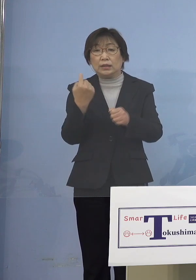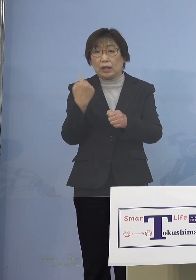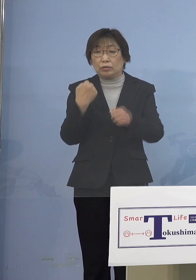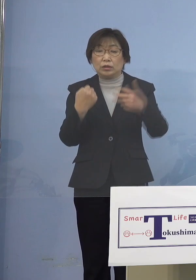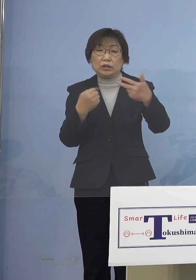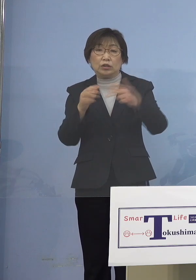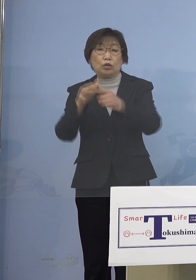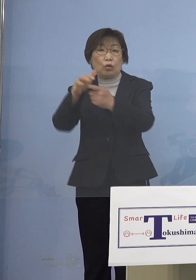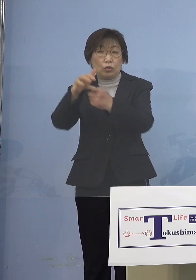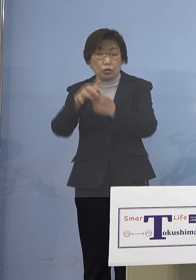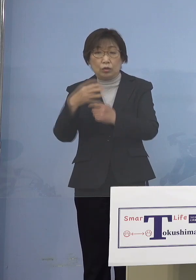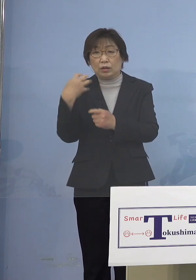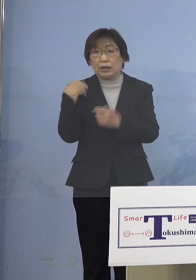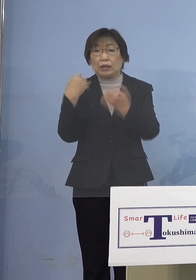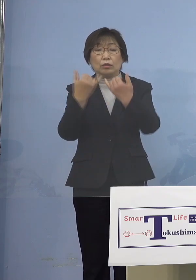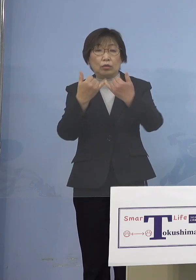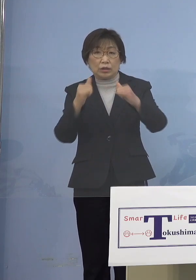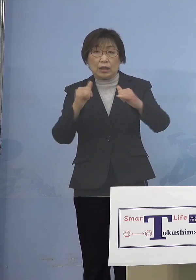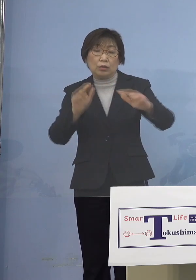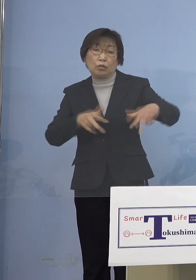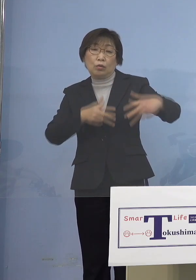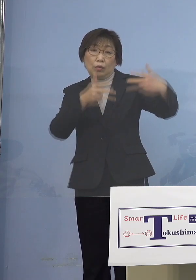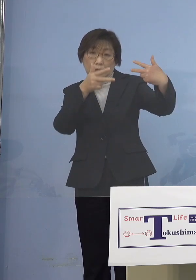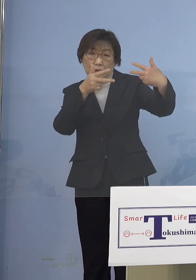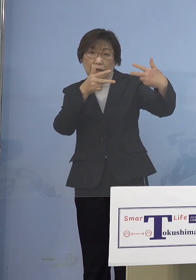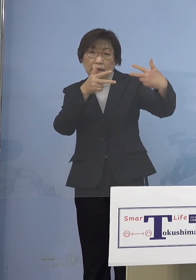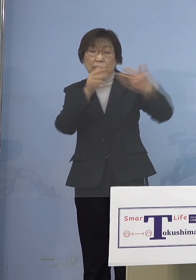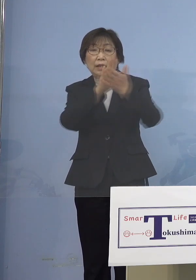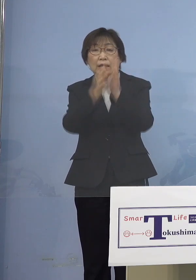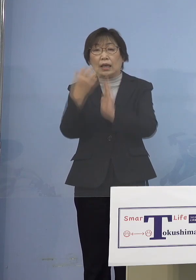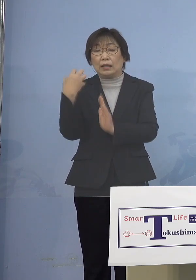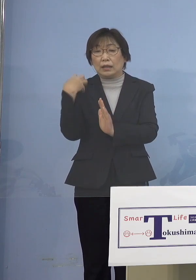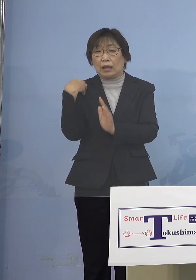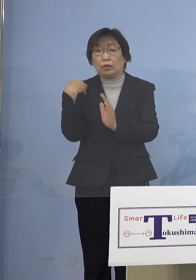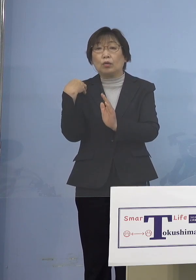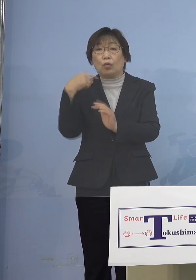直接、県担当部局からご理解 ご協力を呼びかけさせて